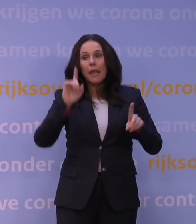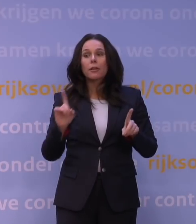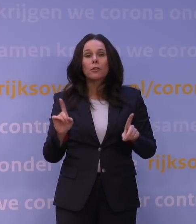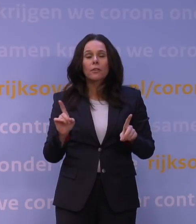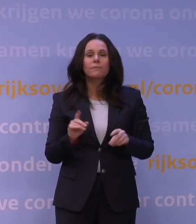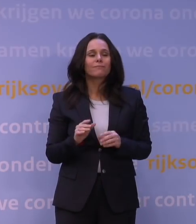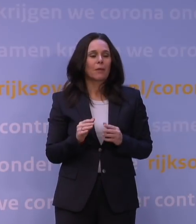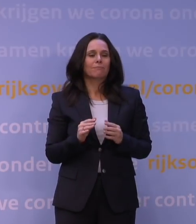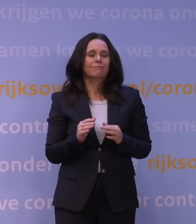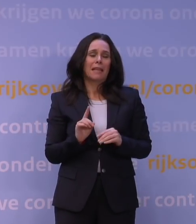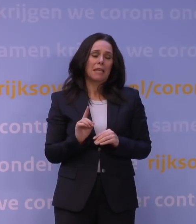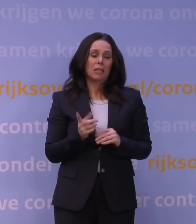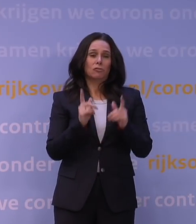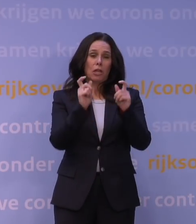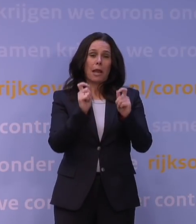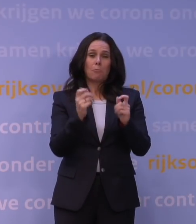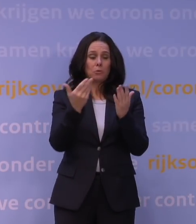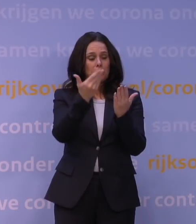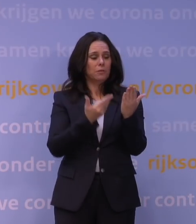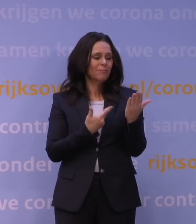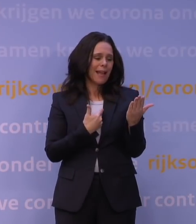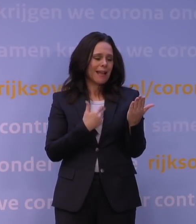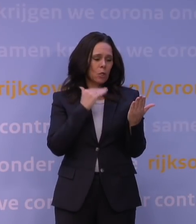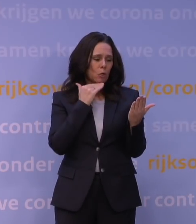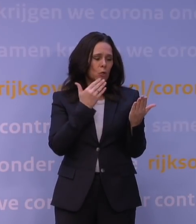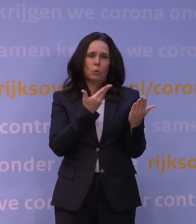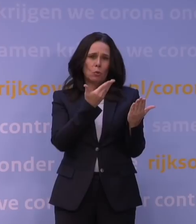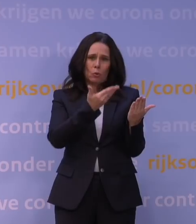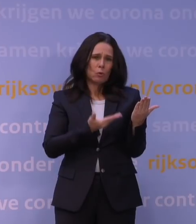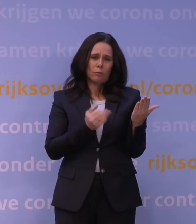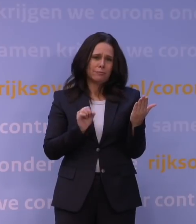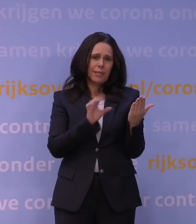maar die rapporten, die zijn nog onvoldoende robuust om daar al een conclusie aan te verbinden.